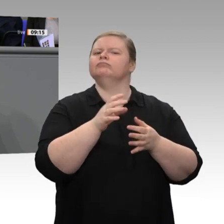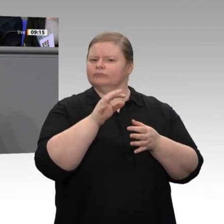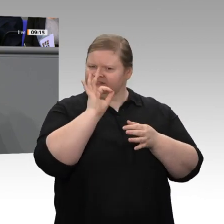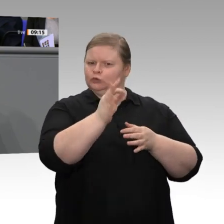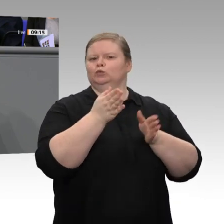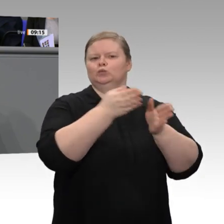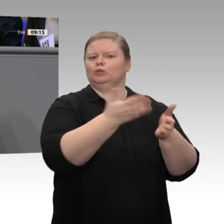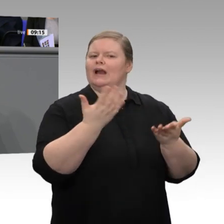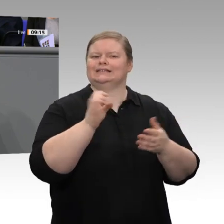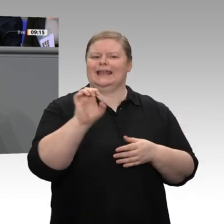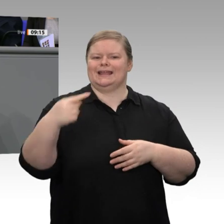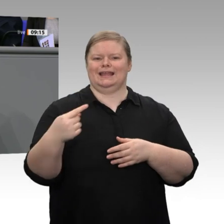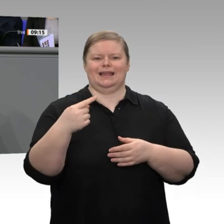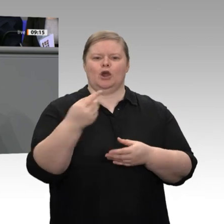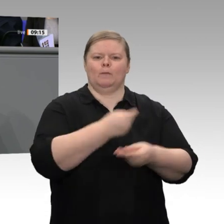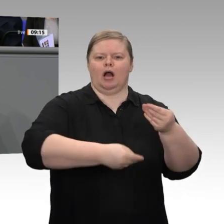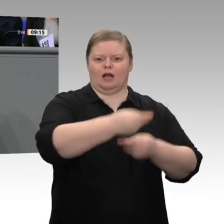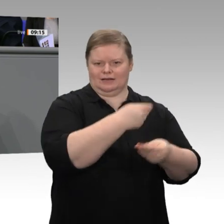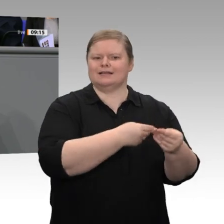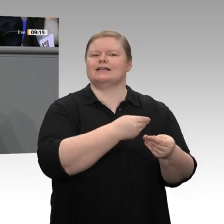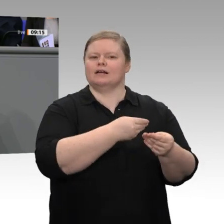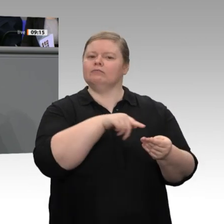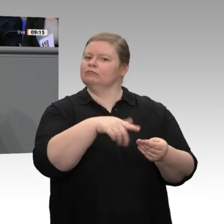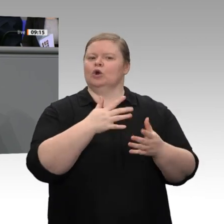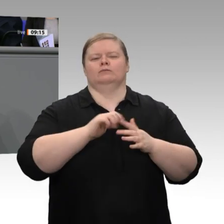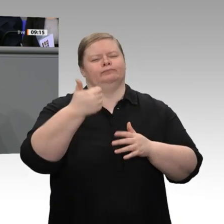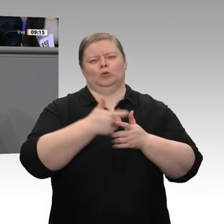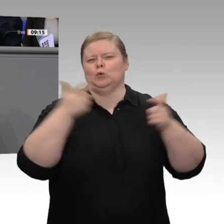haben. Das ist für mich aber nur ein erster Schritt. Wir haben im Kohleausstiegsgesetz